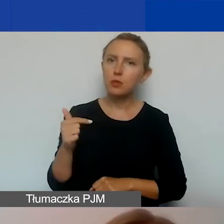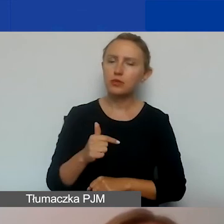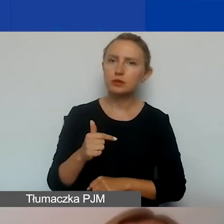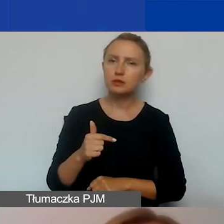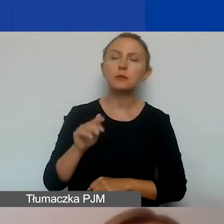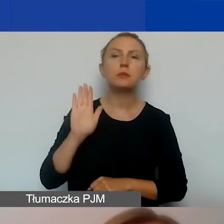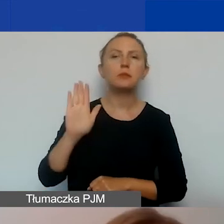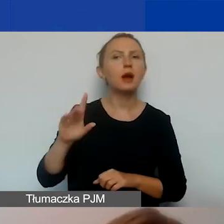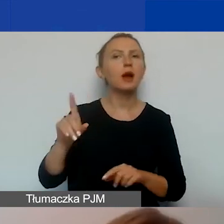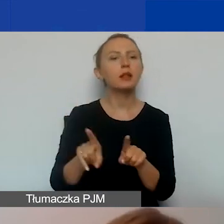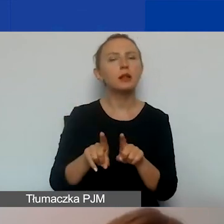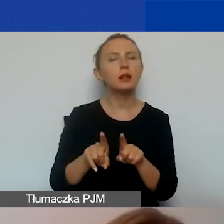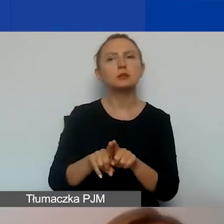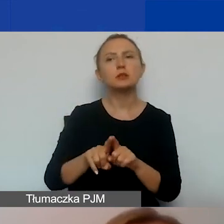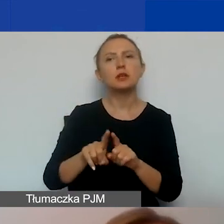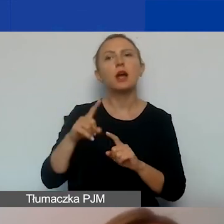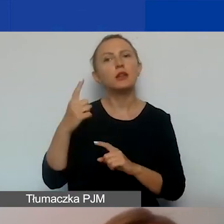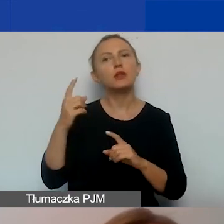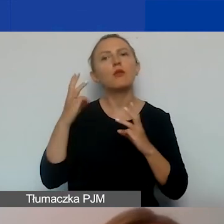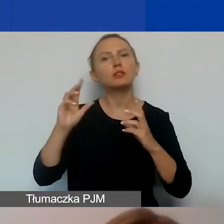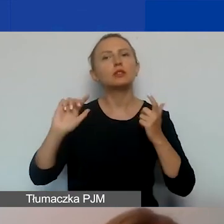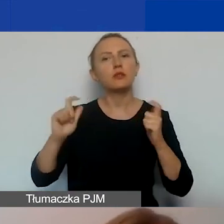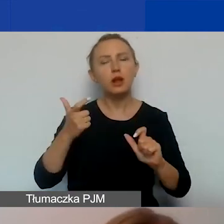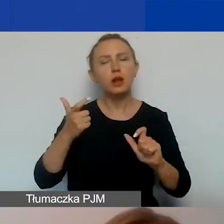przynajmniej jedno wydarzenie o charakterze informacyjnym,